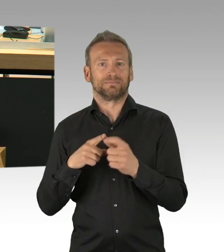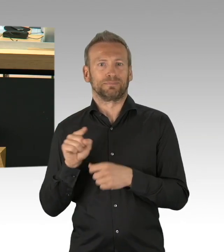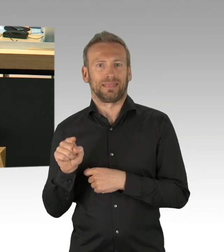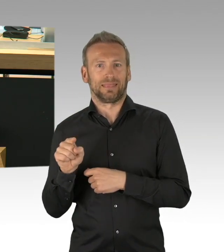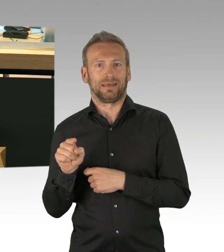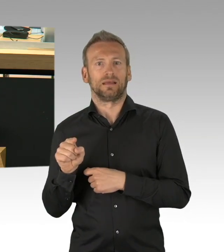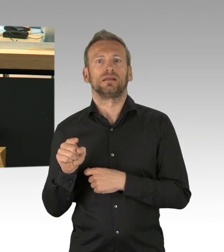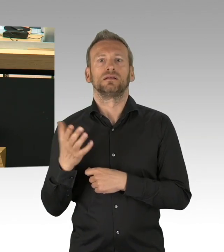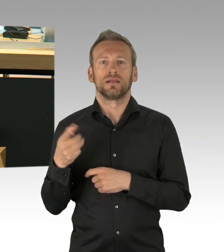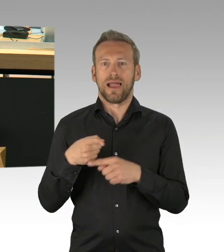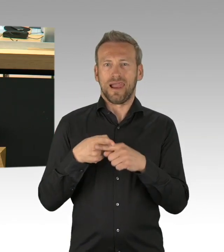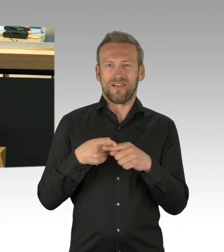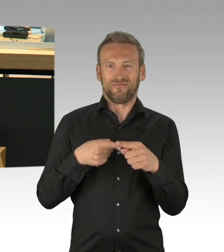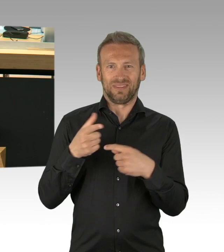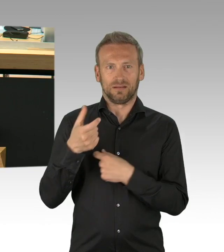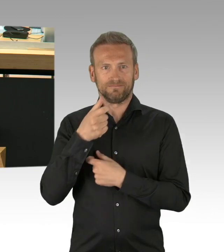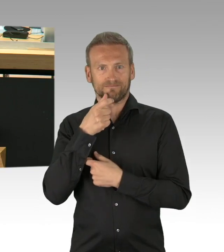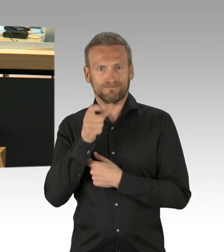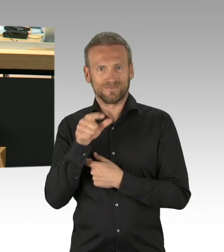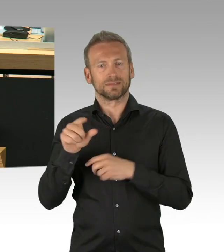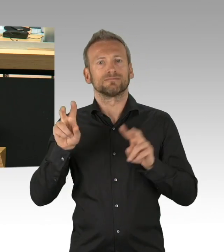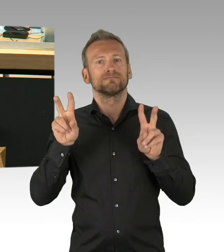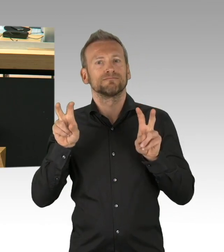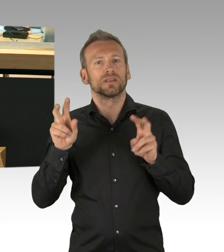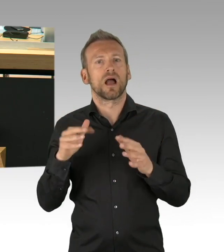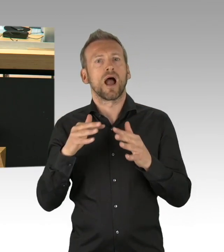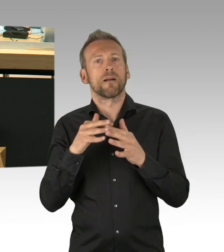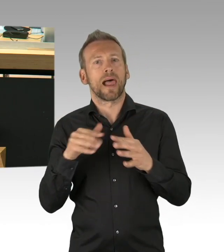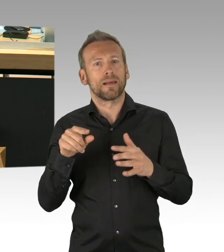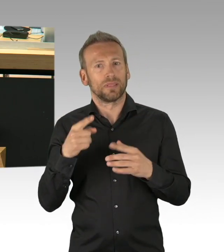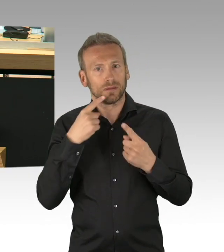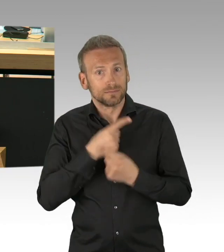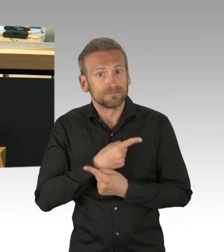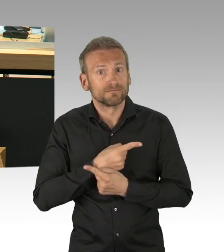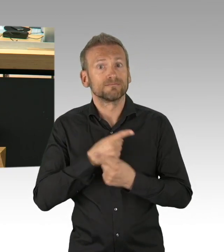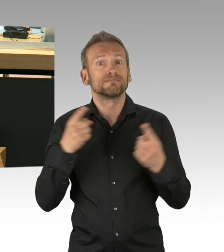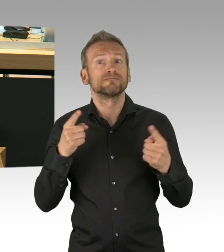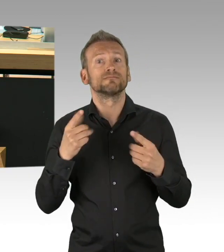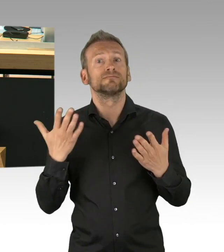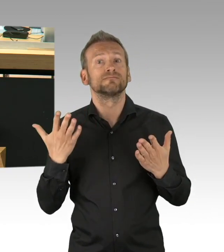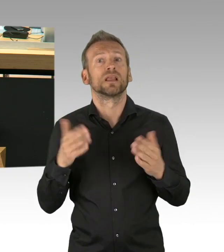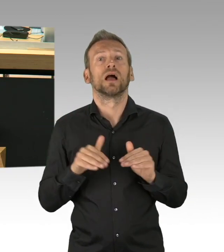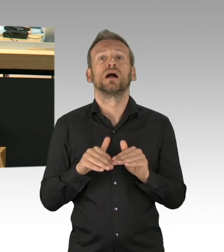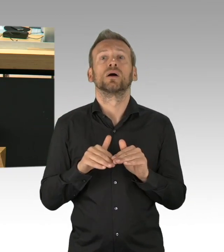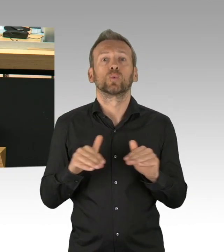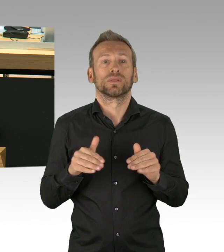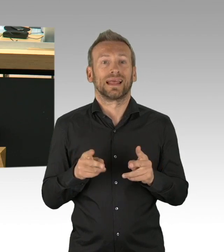haben sich dazu zu Wort gemeldet. Ich hatte empfohlen im Ältestenrat, dass wir diese Debatte heute nicht führen, das ist ein bisschen Schade, das Haus ist sich im Wesentlichen